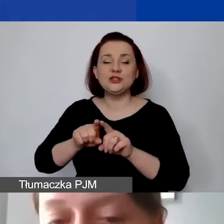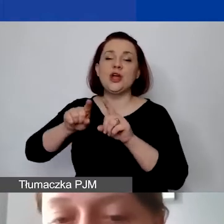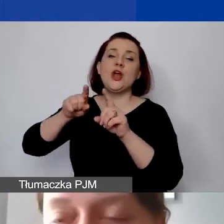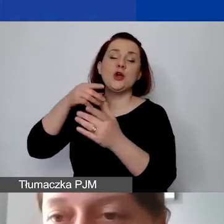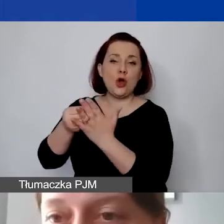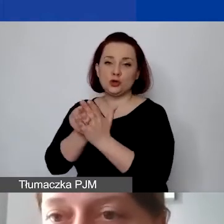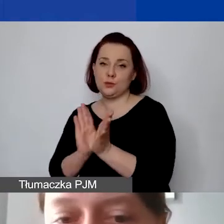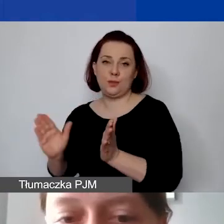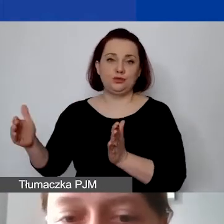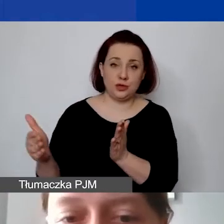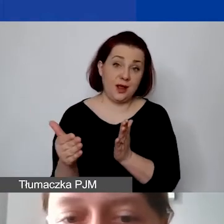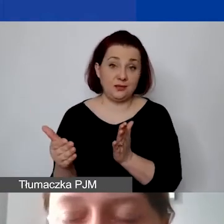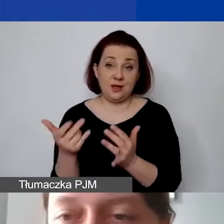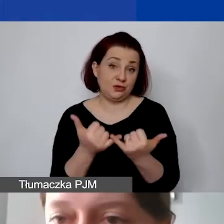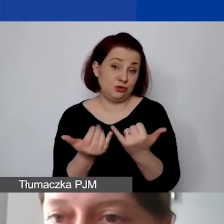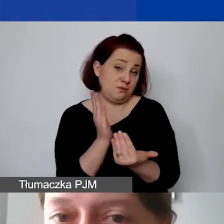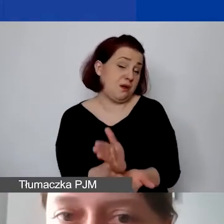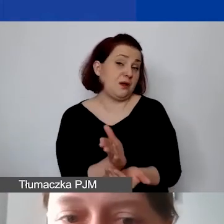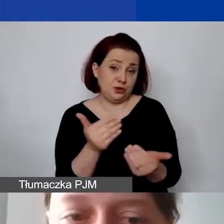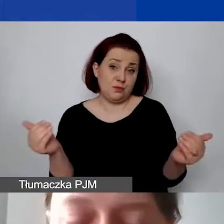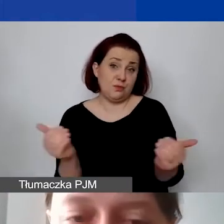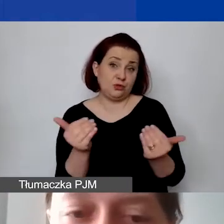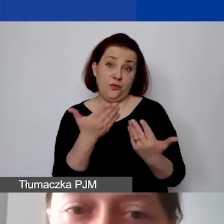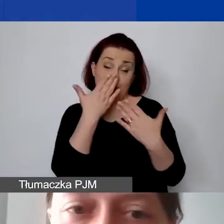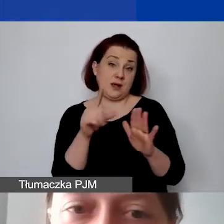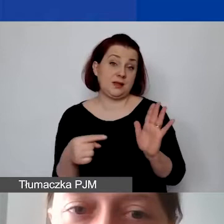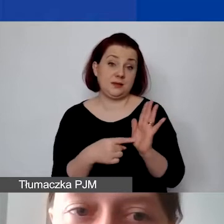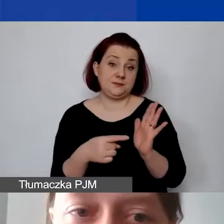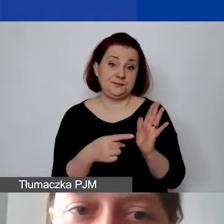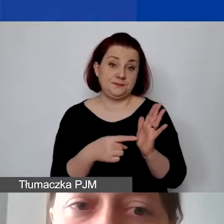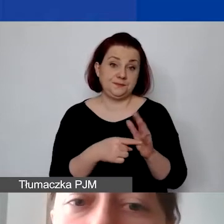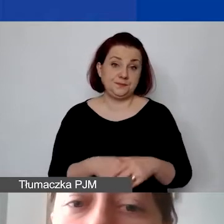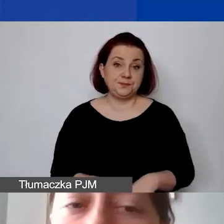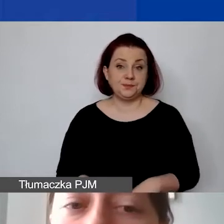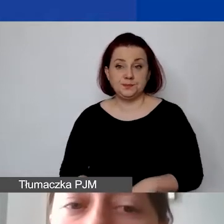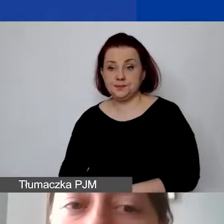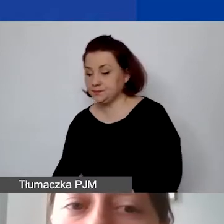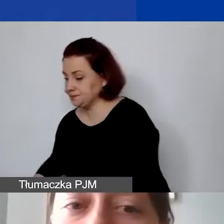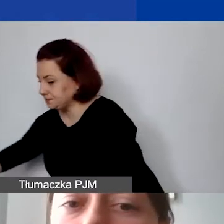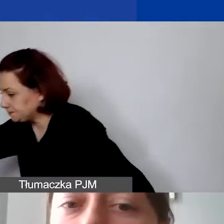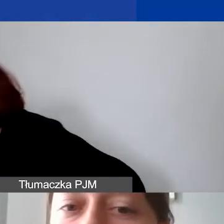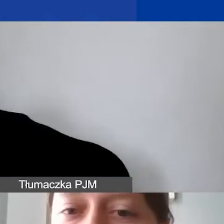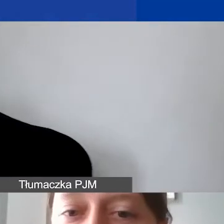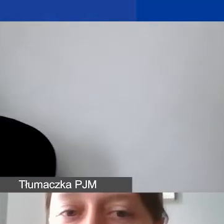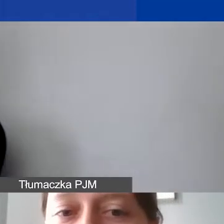jeśli będzie taka możliwość ich wykazania w tych dwóch częściach. Koszty partnerstwa -